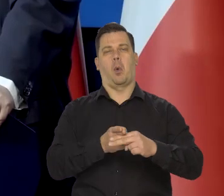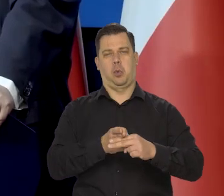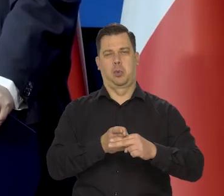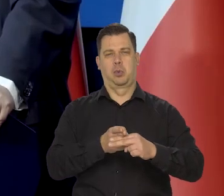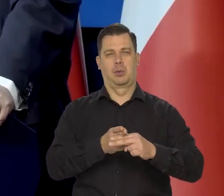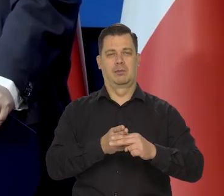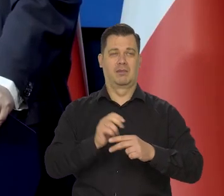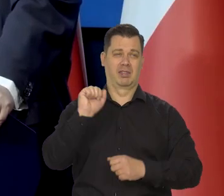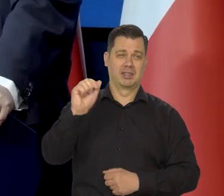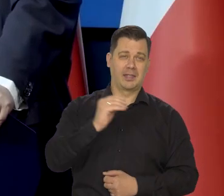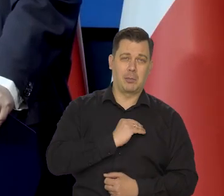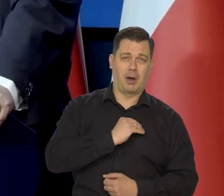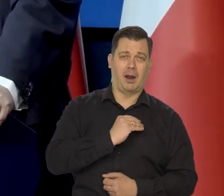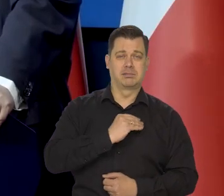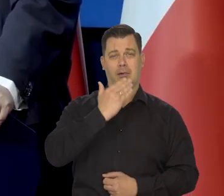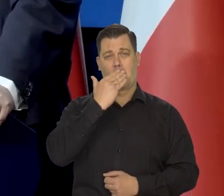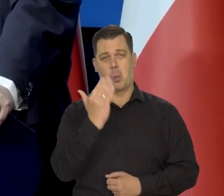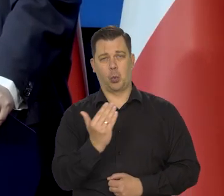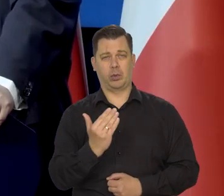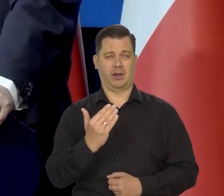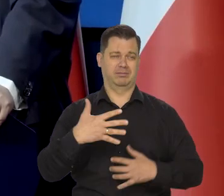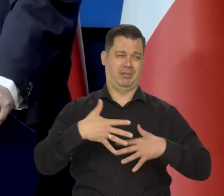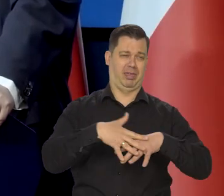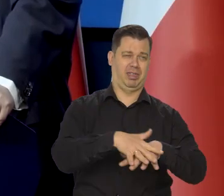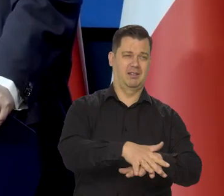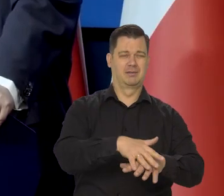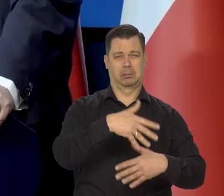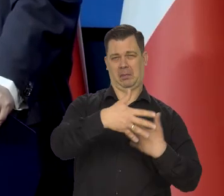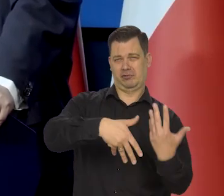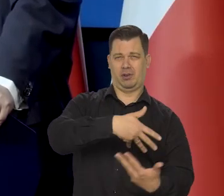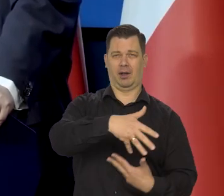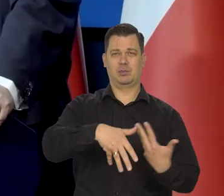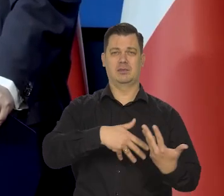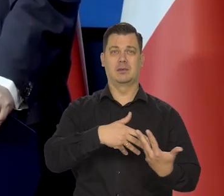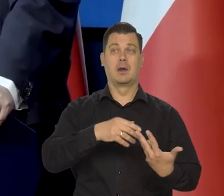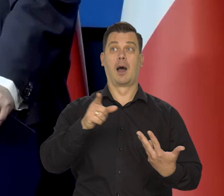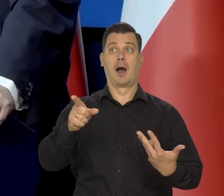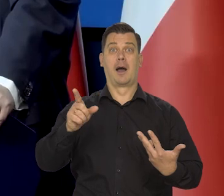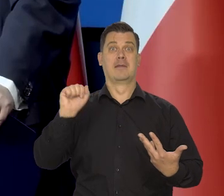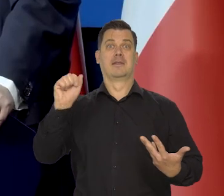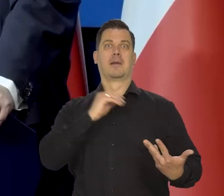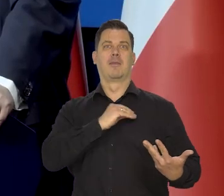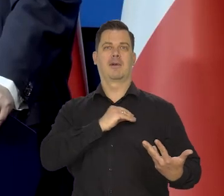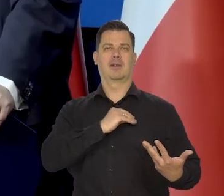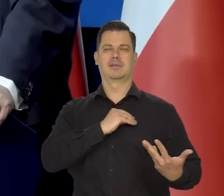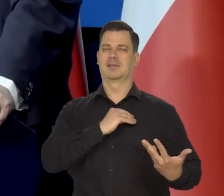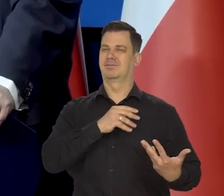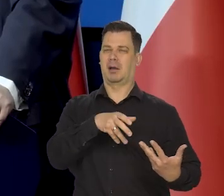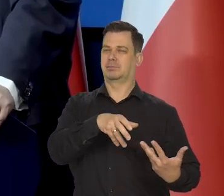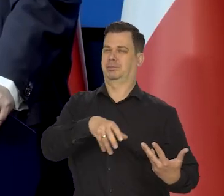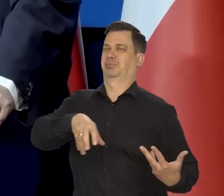Potem się zaczęła walka między tymi, co chcieli demokratyzować, a tymi, co chcieli po prostu demokracji.